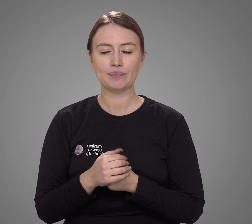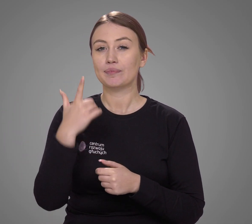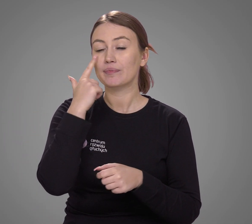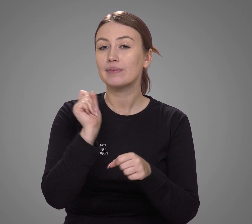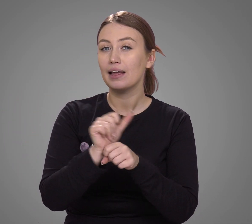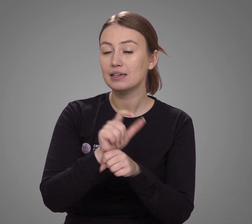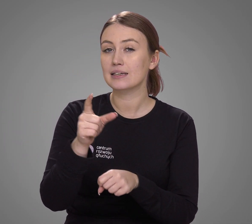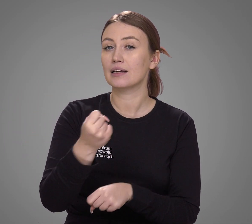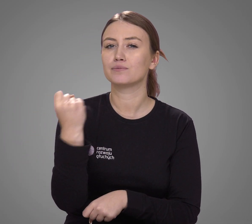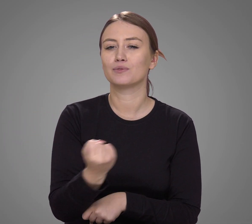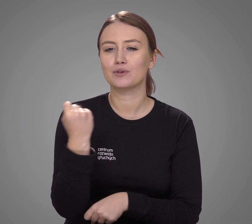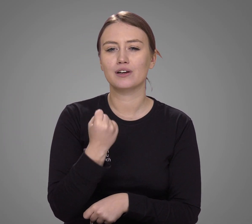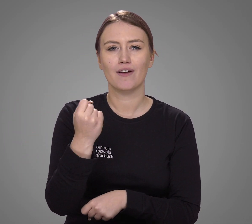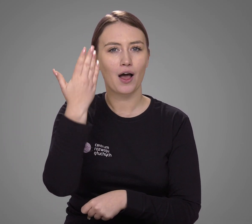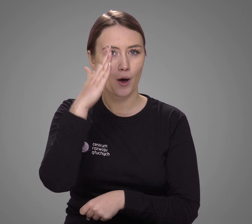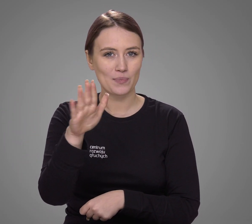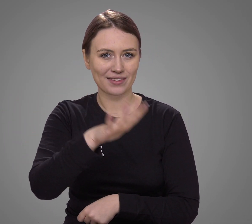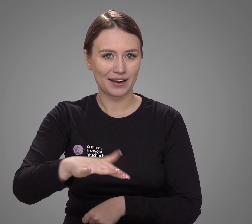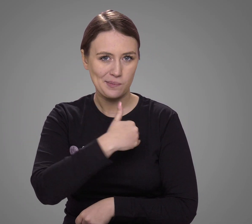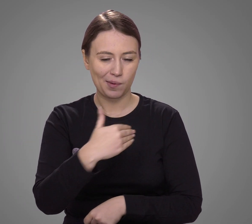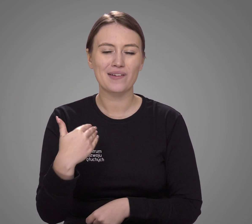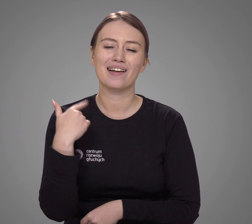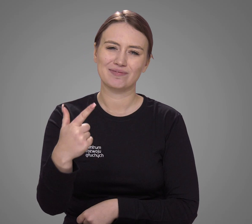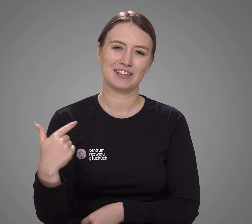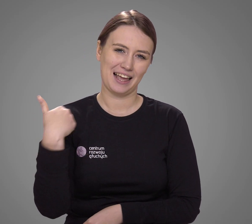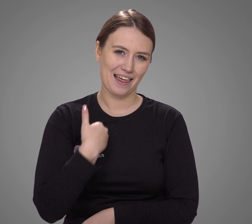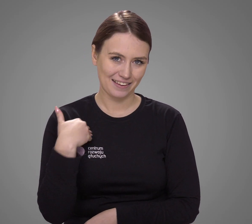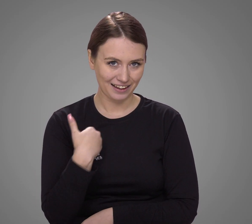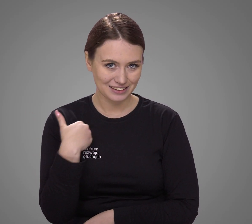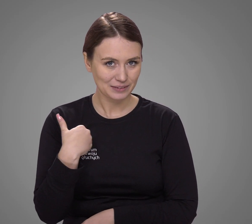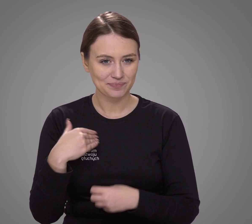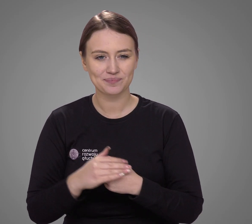Najczęściej używanym językiem obcym w Polsce jest angielski.